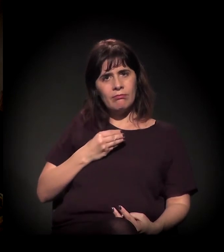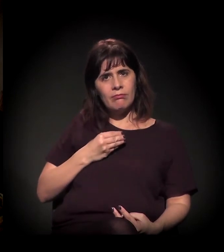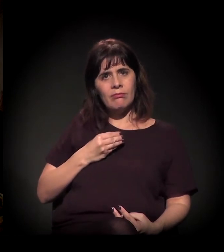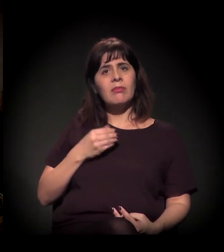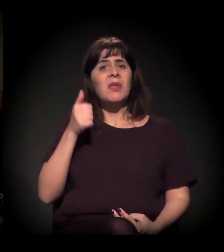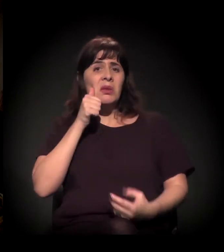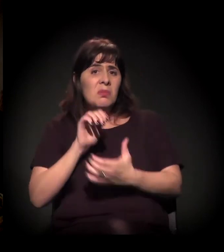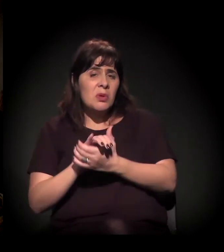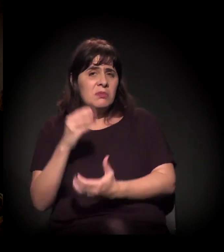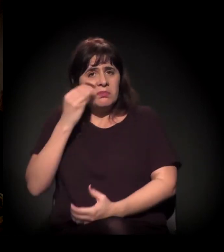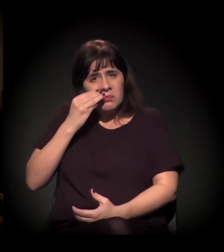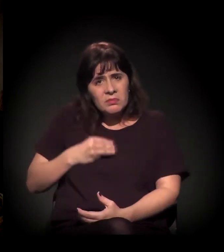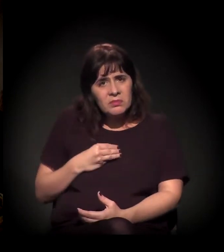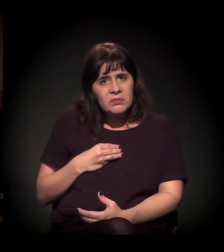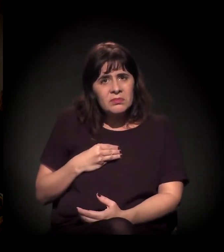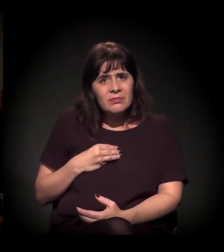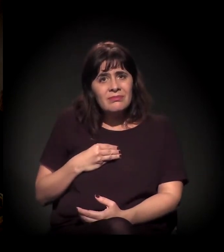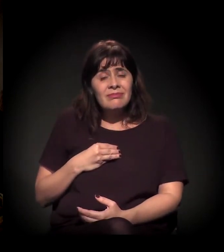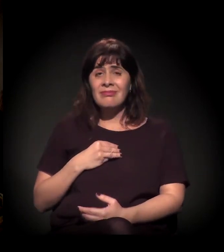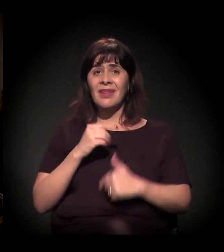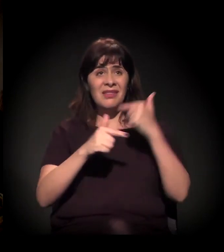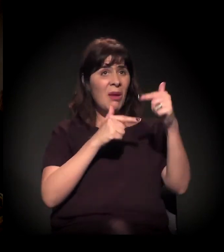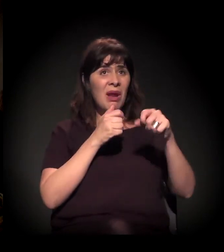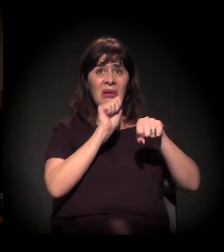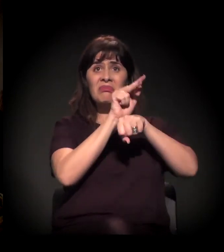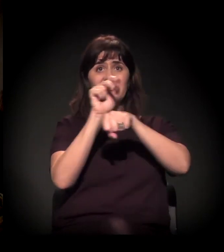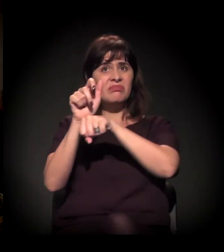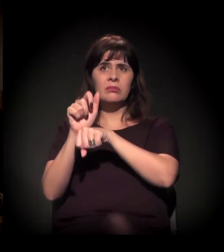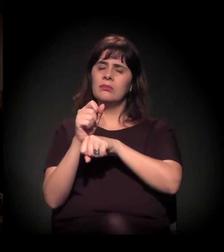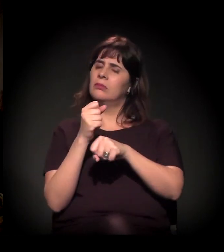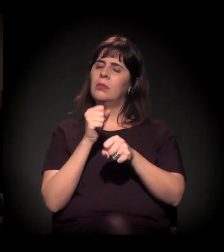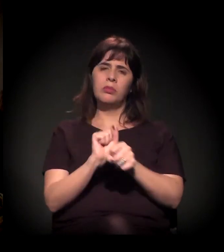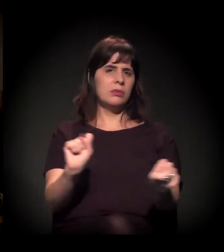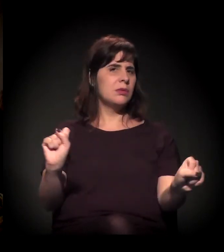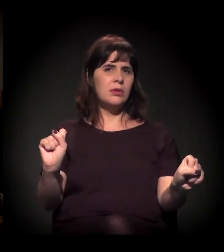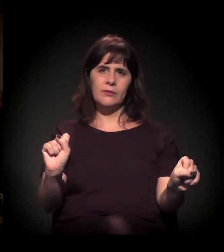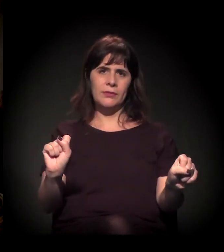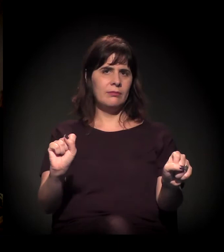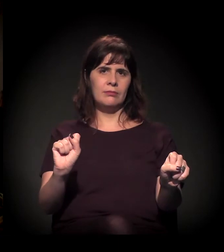o mercado de trabalho está fechado, amigos nunca mais,